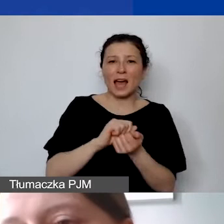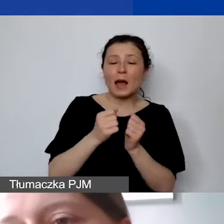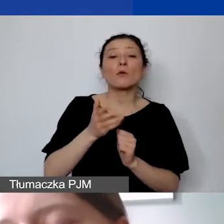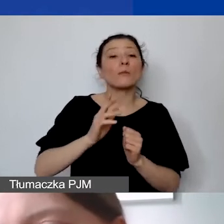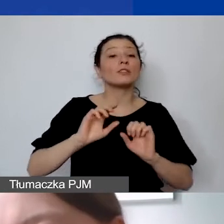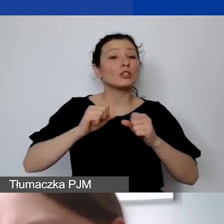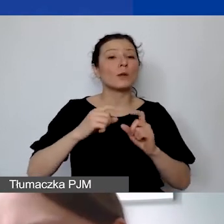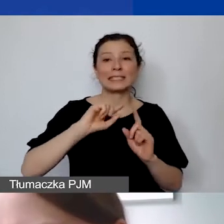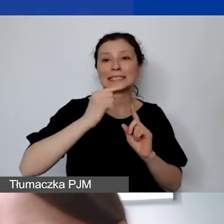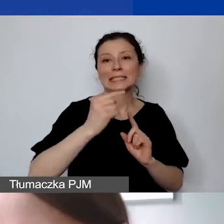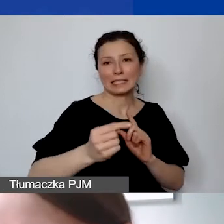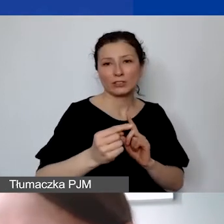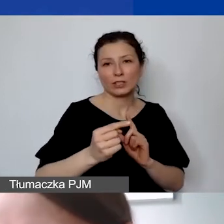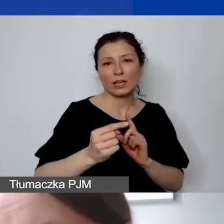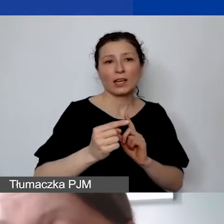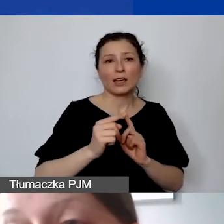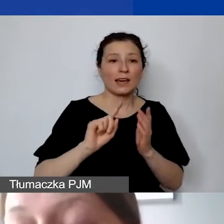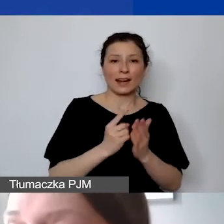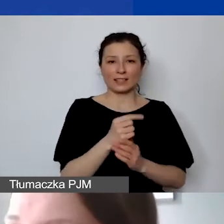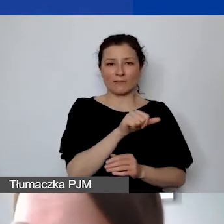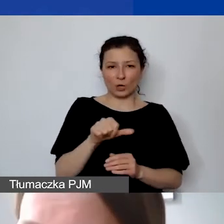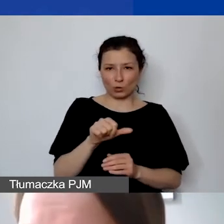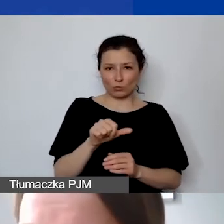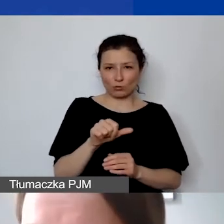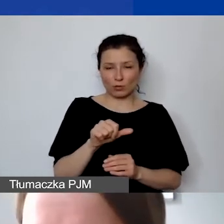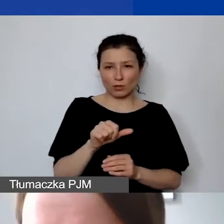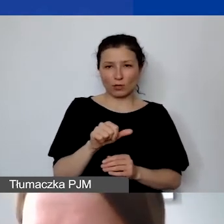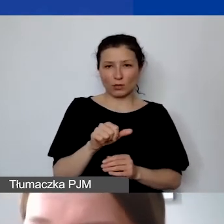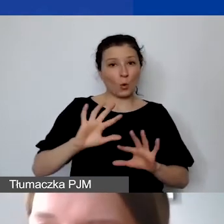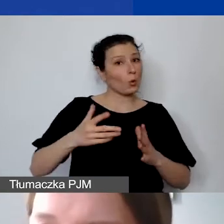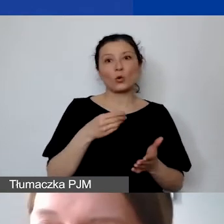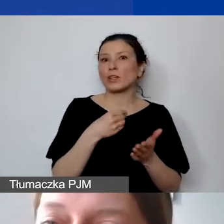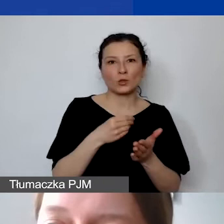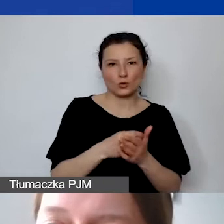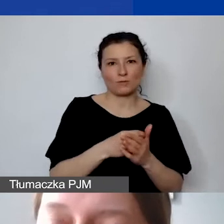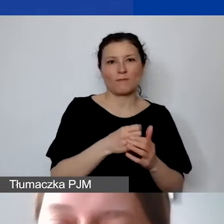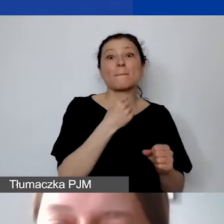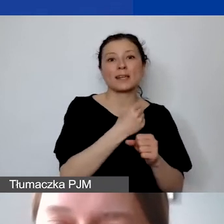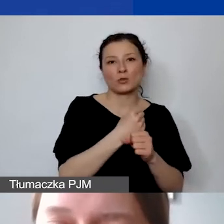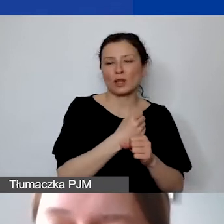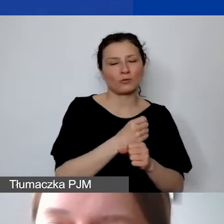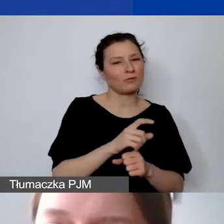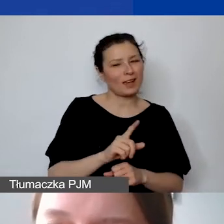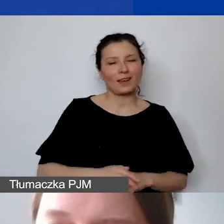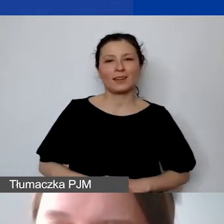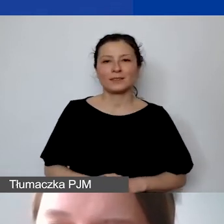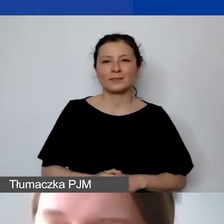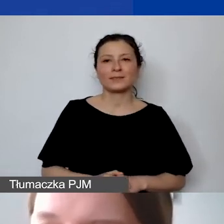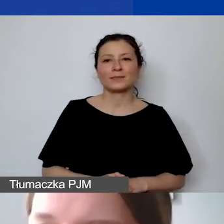ale wydarzające się raz w tygodniu, nie jest to koszt personelu. Wtedy taka umowa,